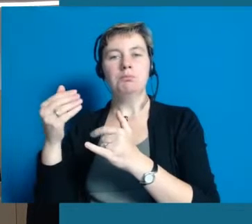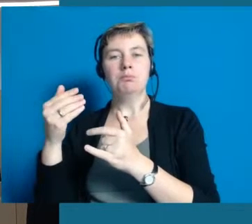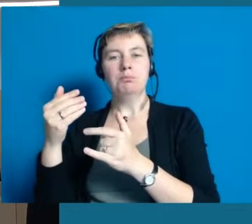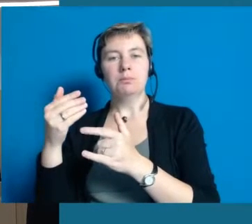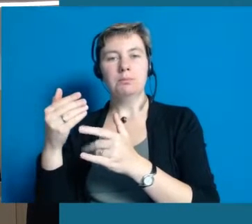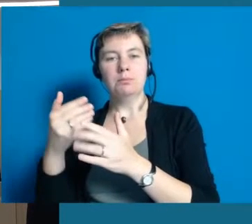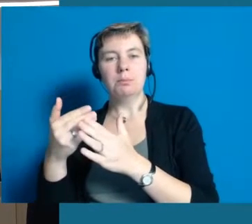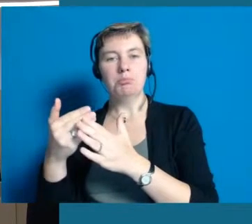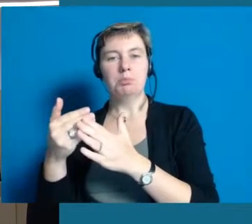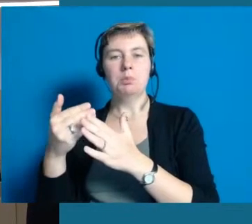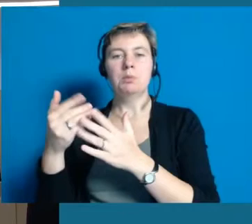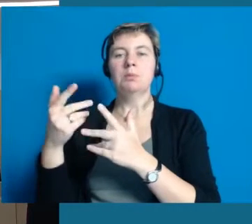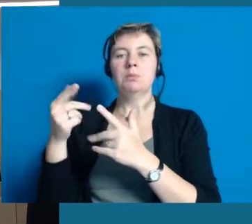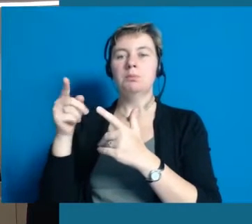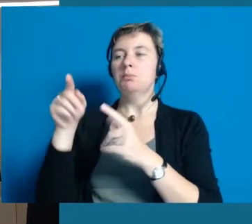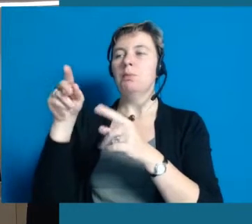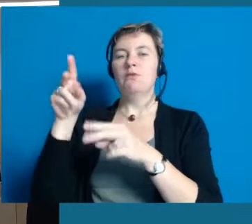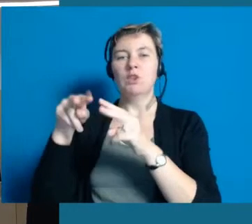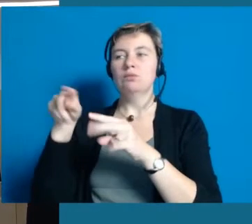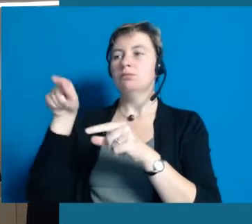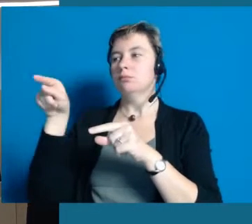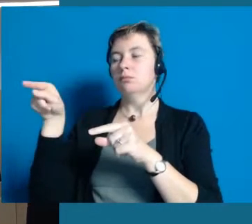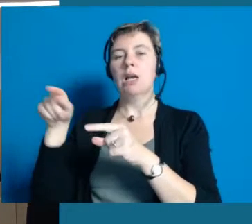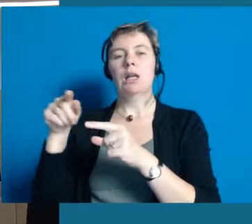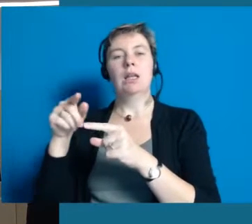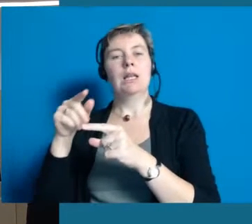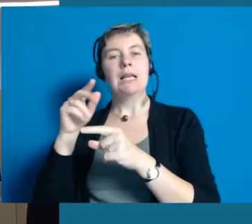unser Seniorenbeirat oder Leute von der Nachbarschaftshilfe, völlig egal.